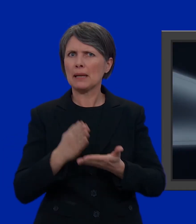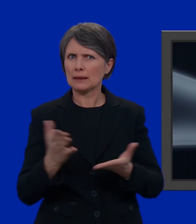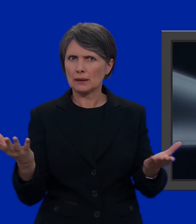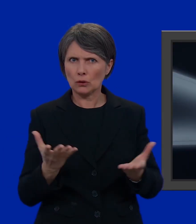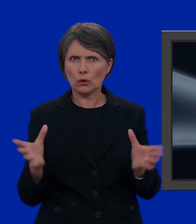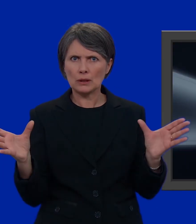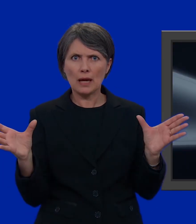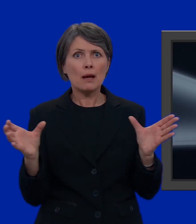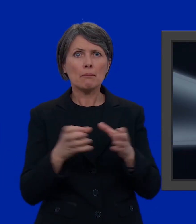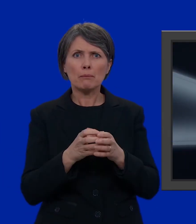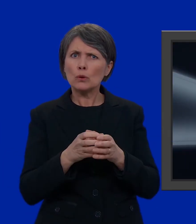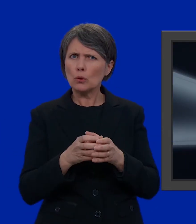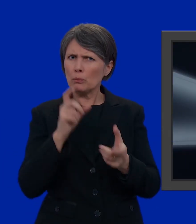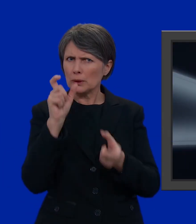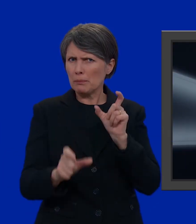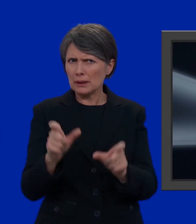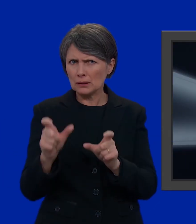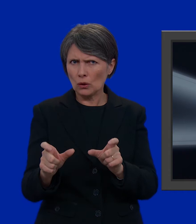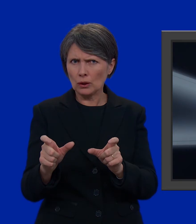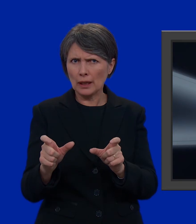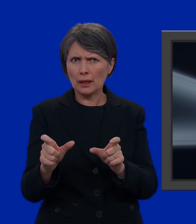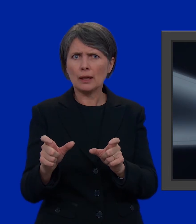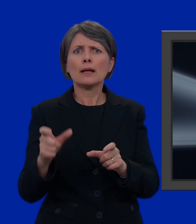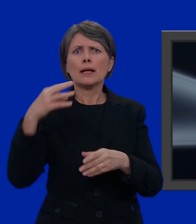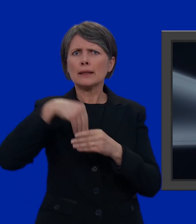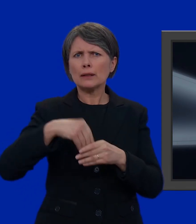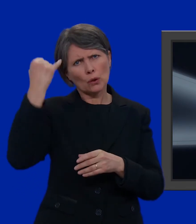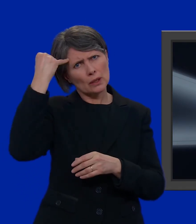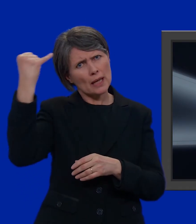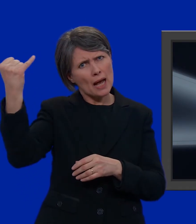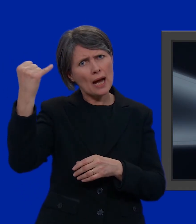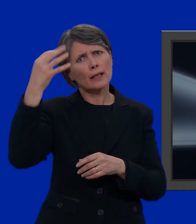Un partito è un gruppo di persone che hanno ideali e obiettivi comuni.